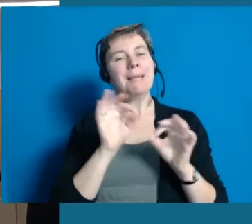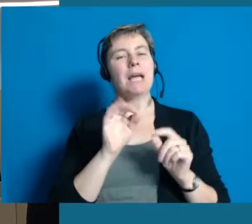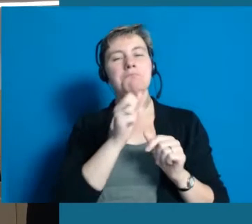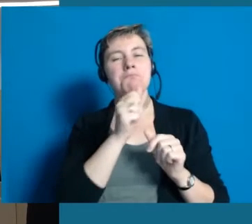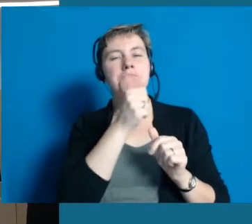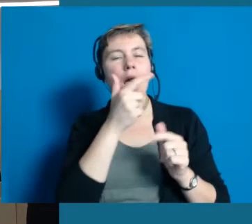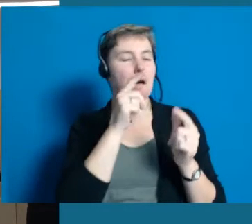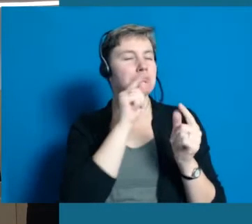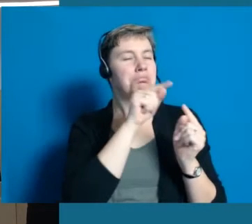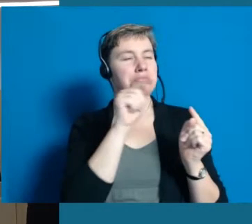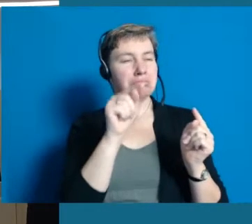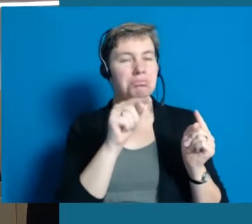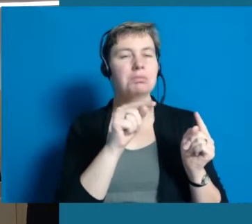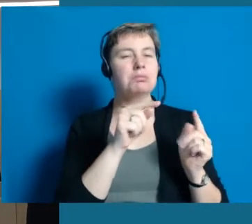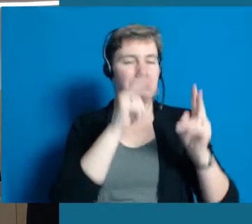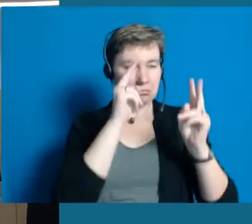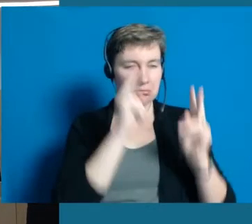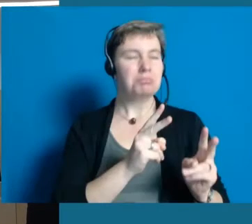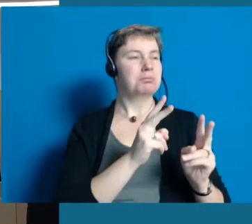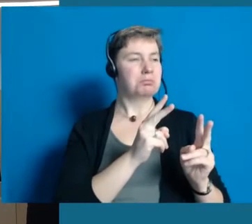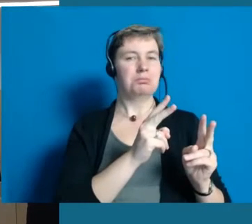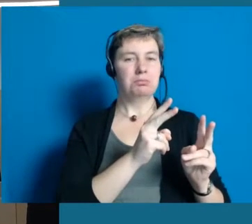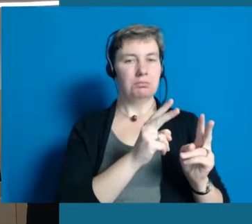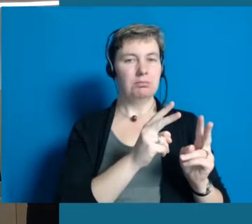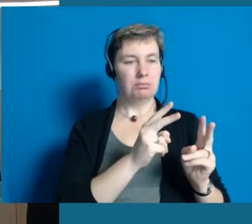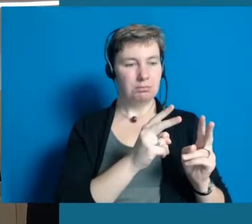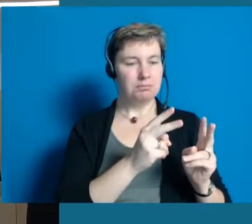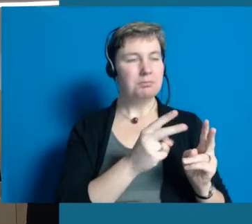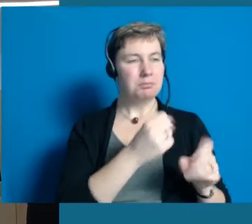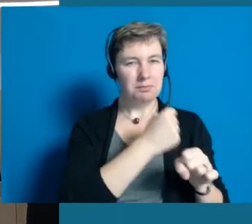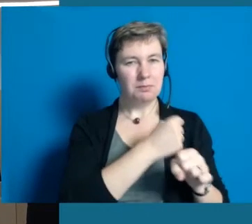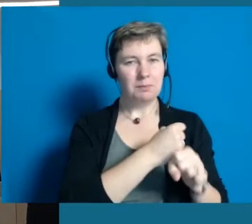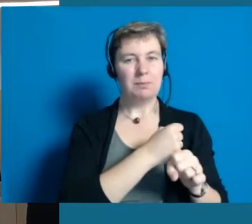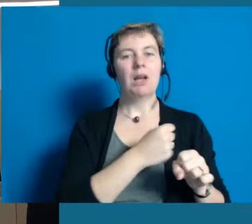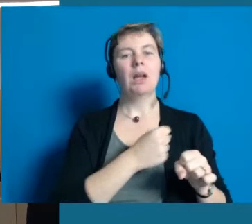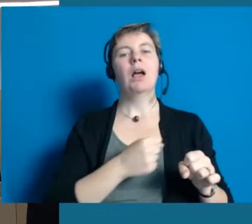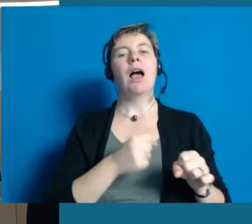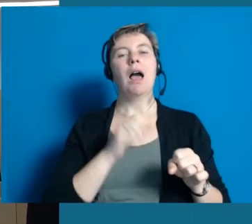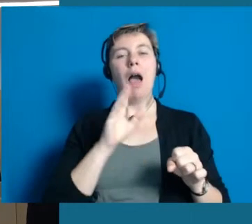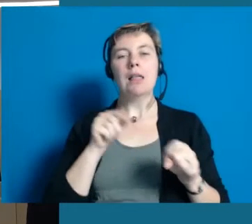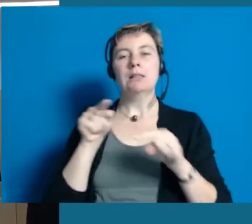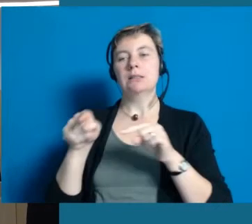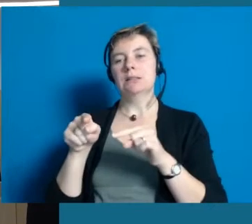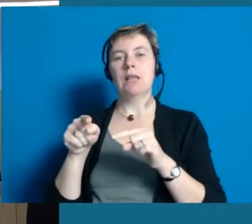das man lieber wenige Projekte umsetzt und tatsächlich ein Ergebnis hat als ganz viel anzufangen, was sicher auch sinnig ist,